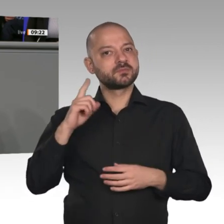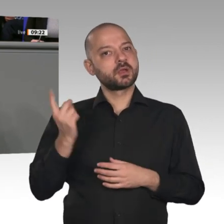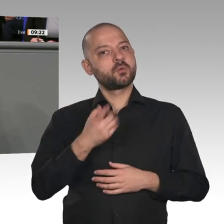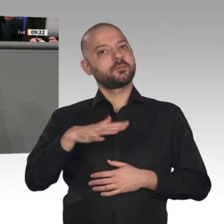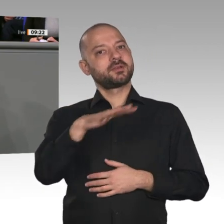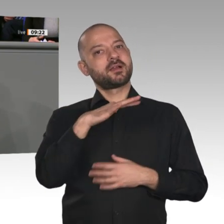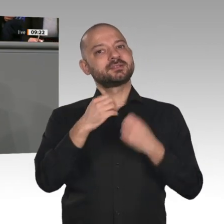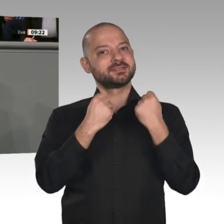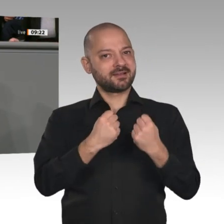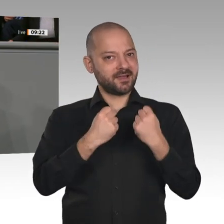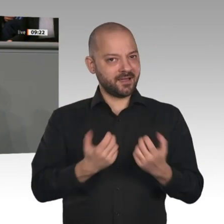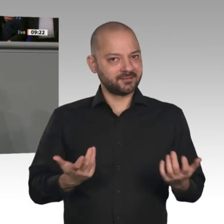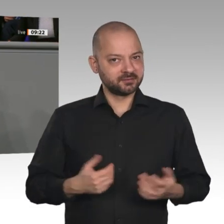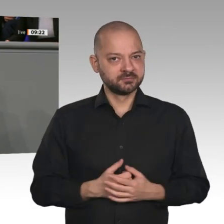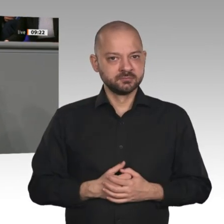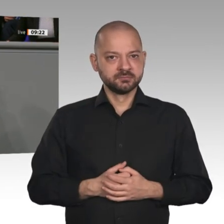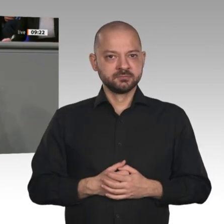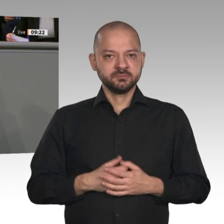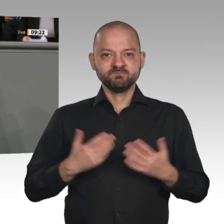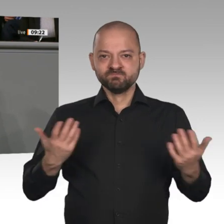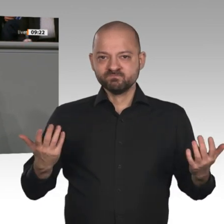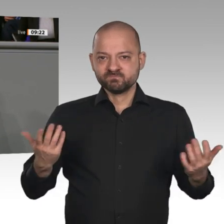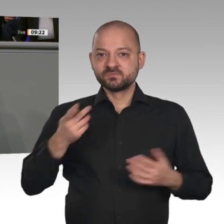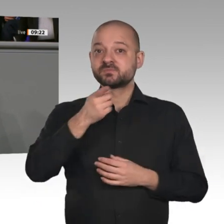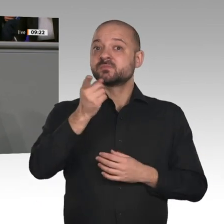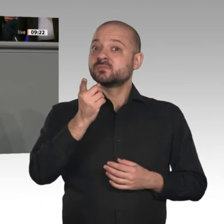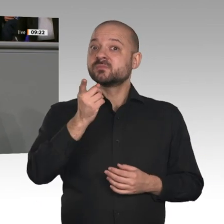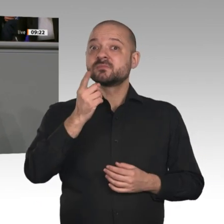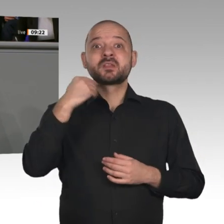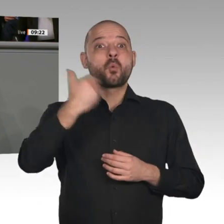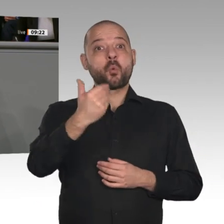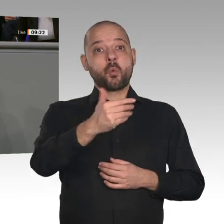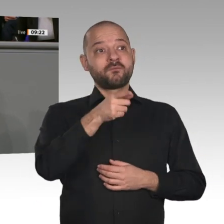enorme Unsicherheiten und Wachstumsrisiken: globale Handelskonflikte, drohende Kriege,